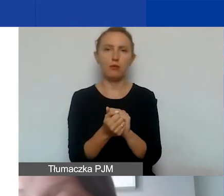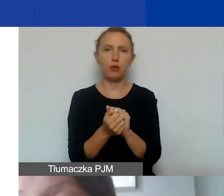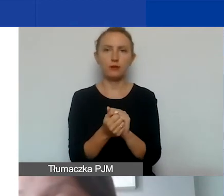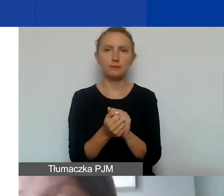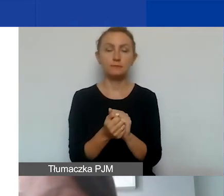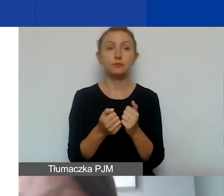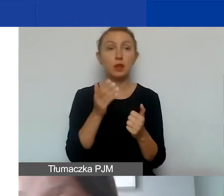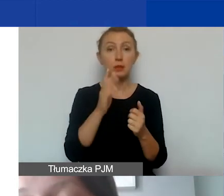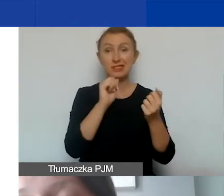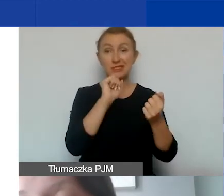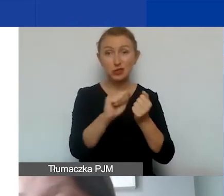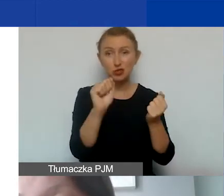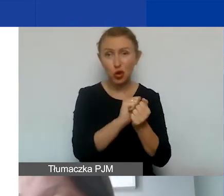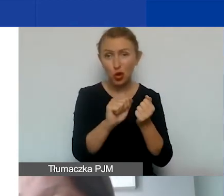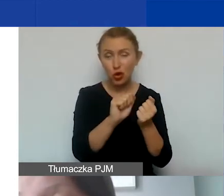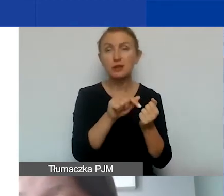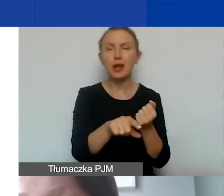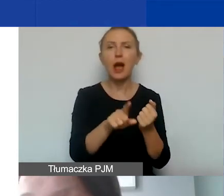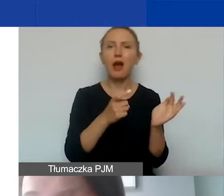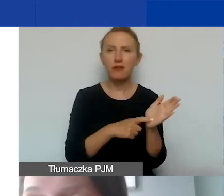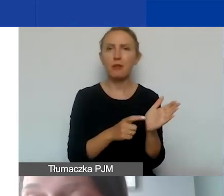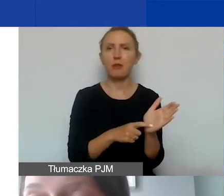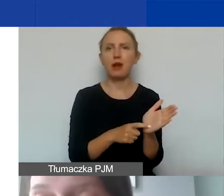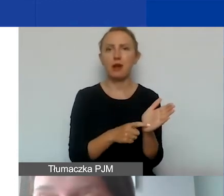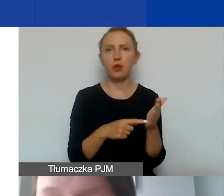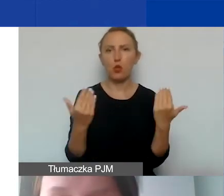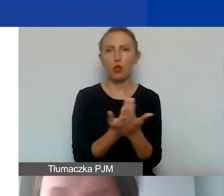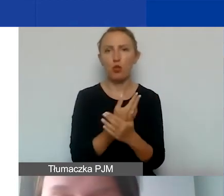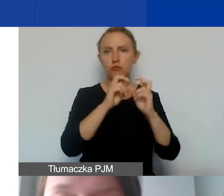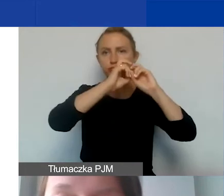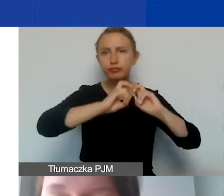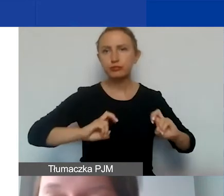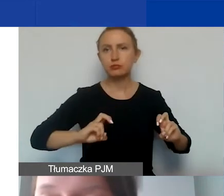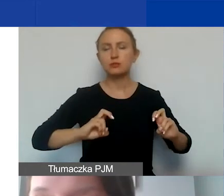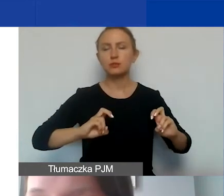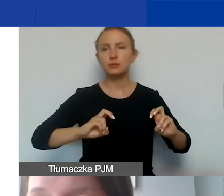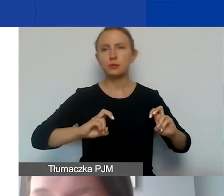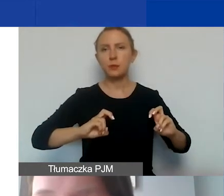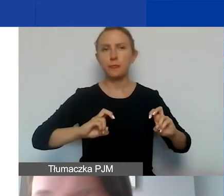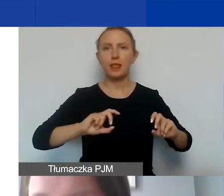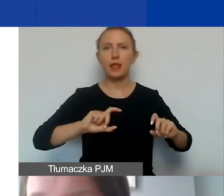został zniszczony, a wymaga odnowienia siedziba organizacji,